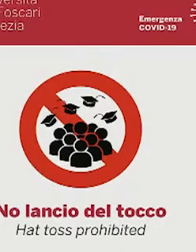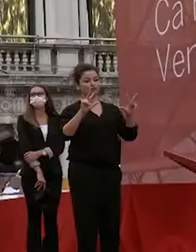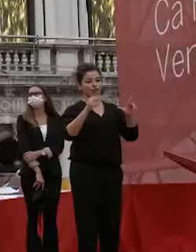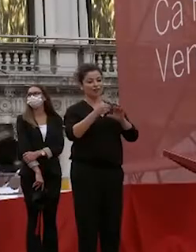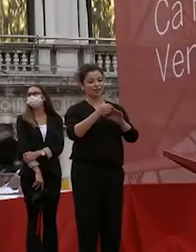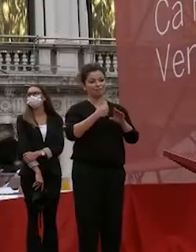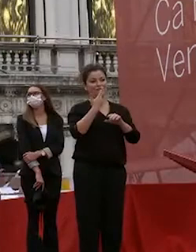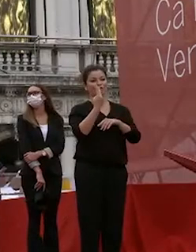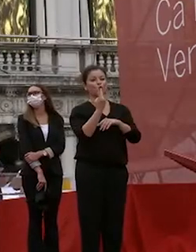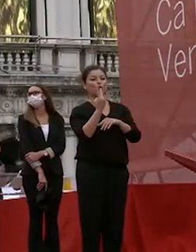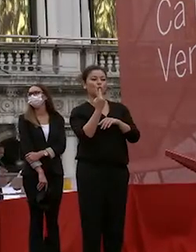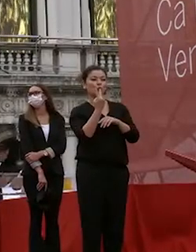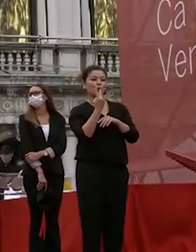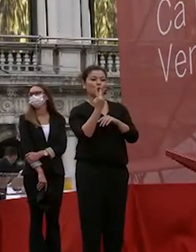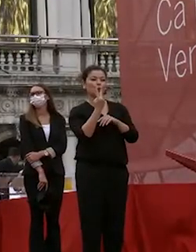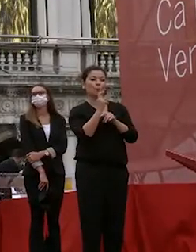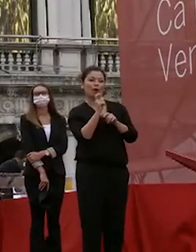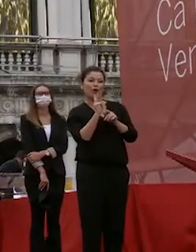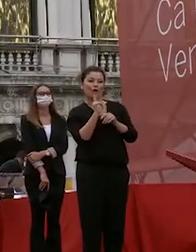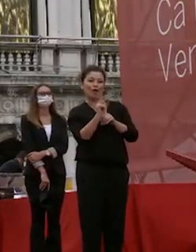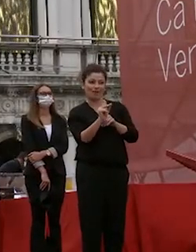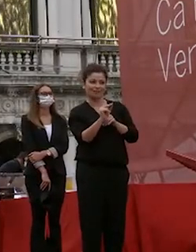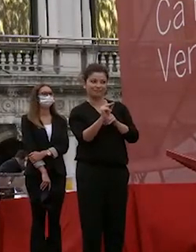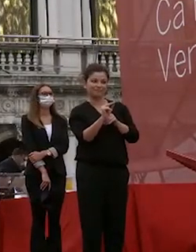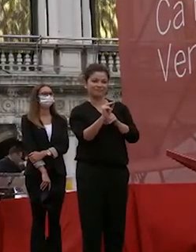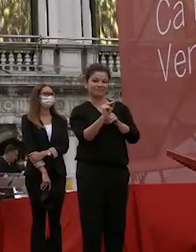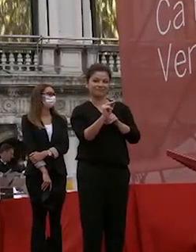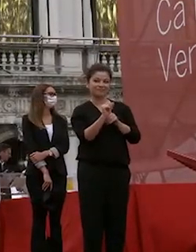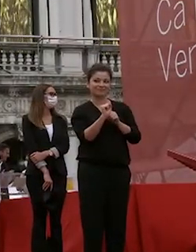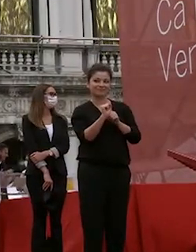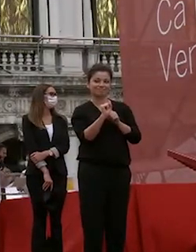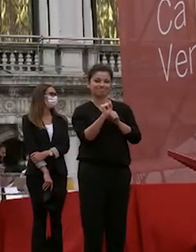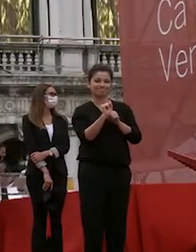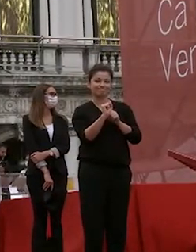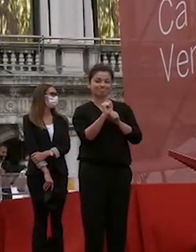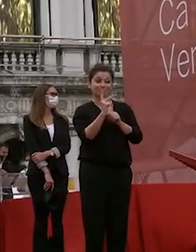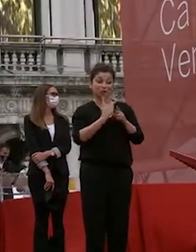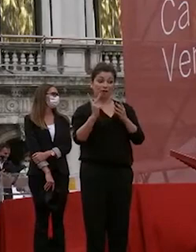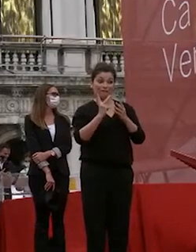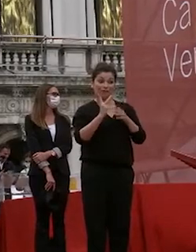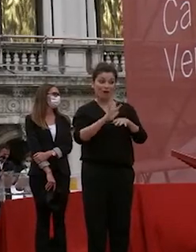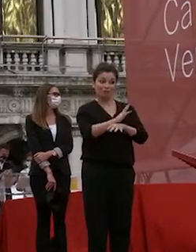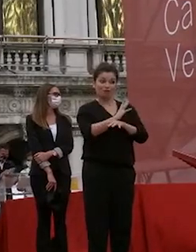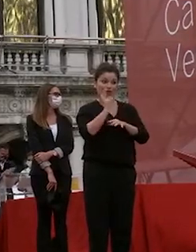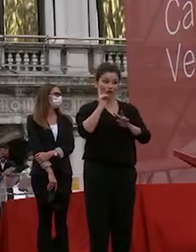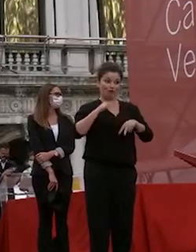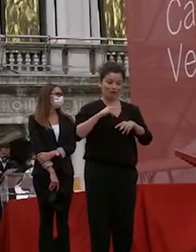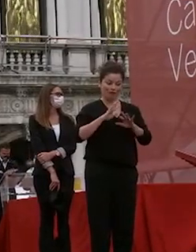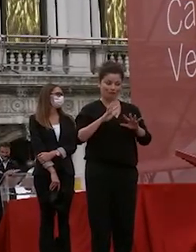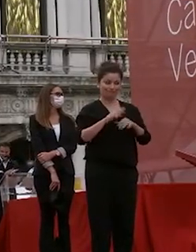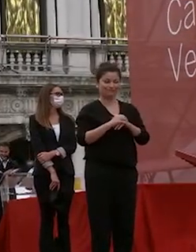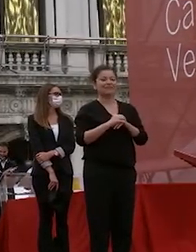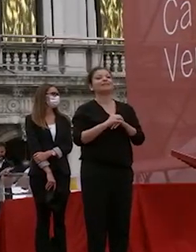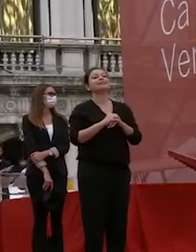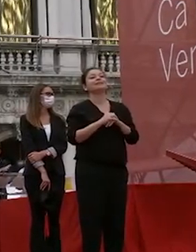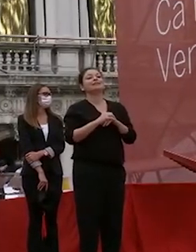parole se riesco a concluderle senza emozione ho troppa ds intanto io spero